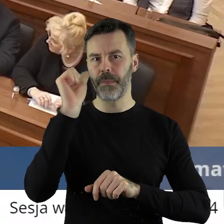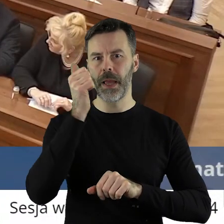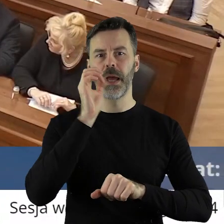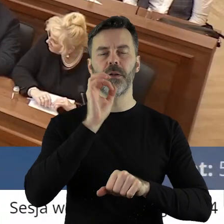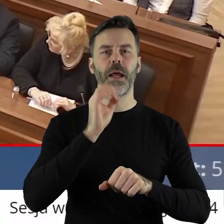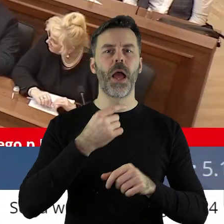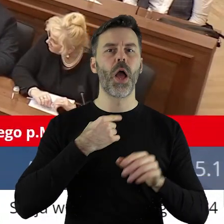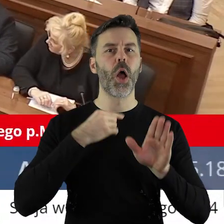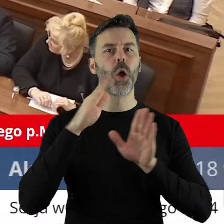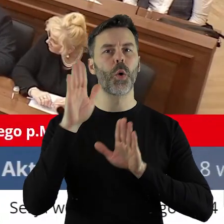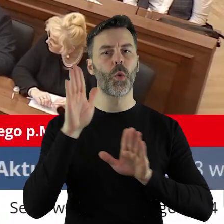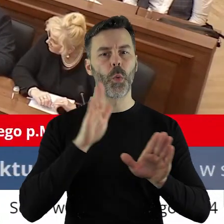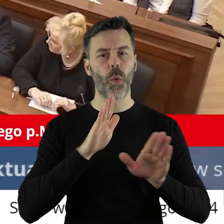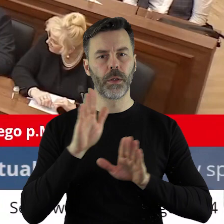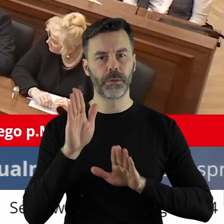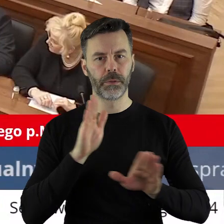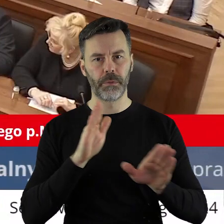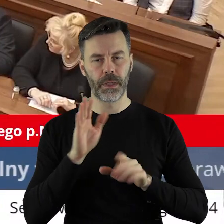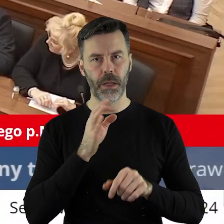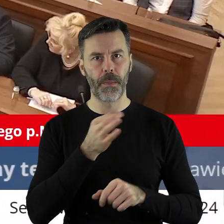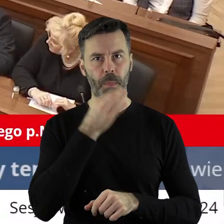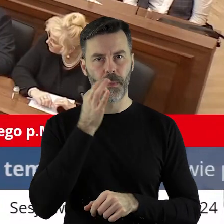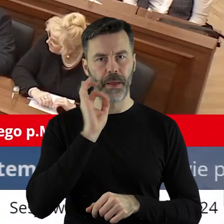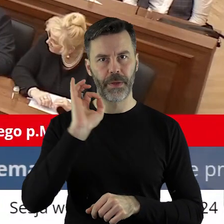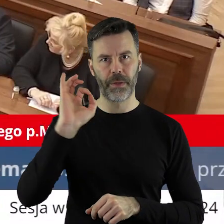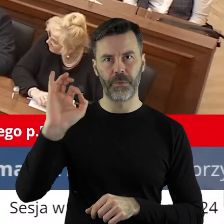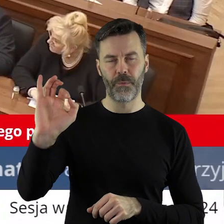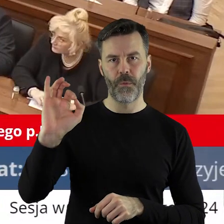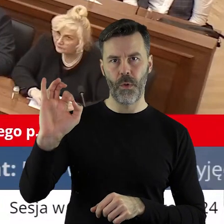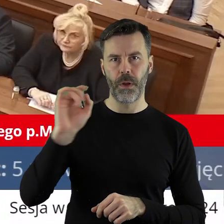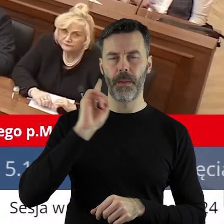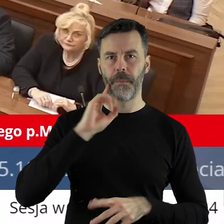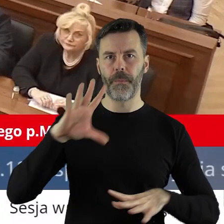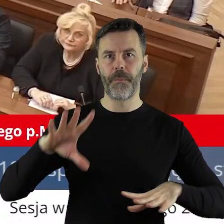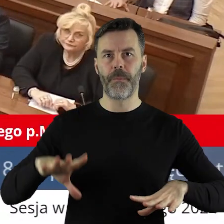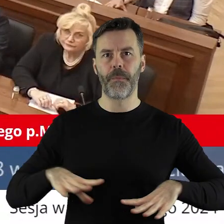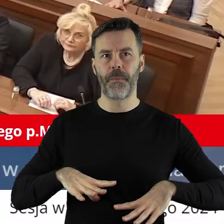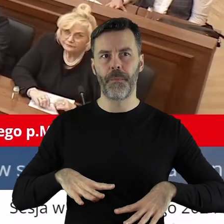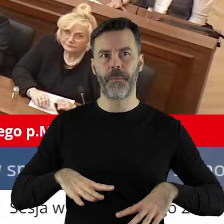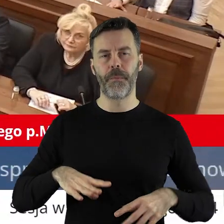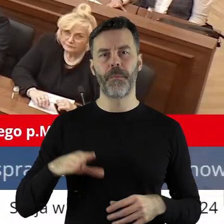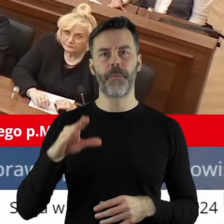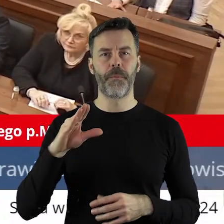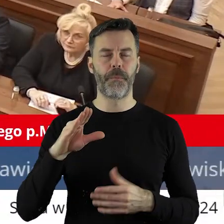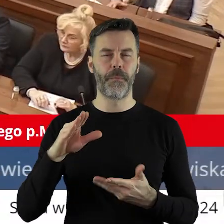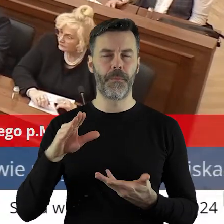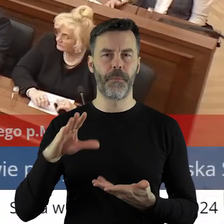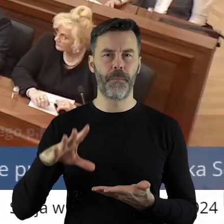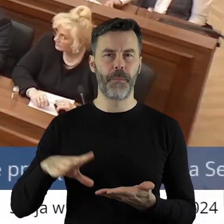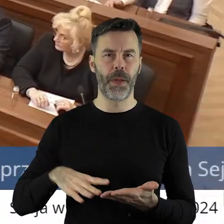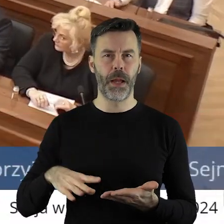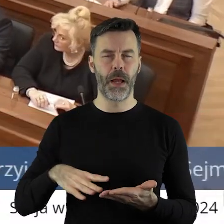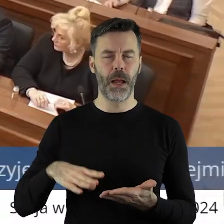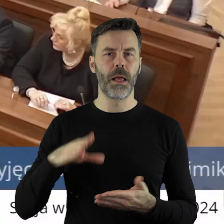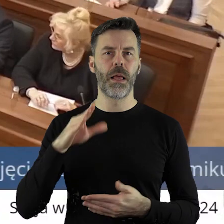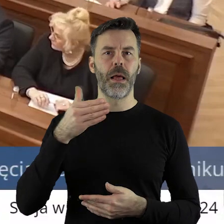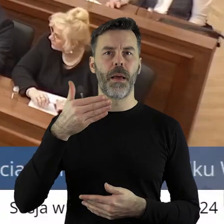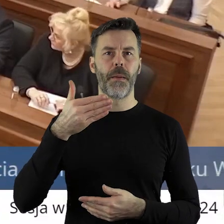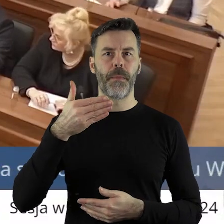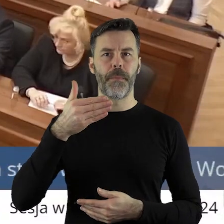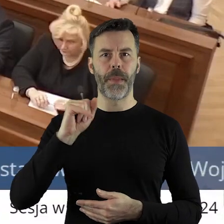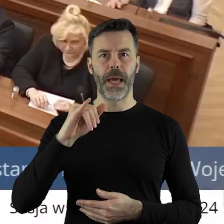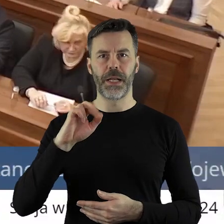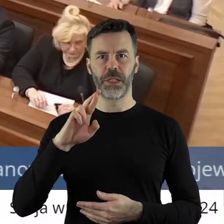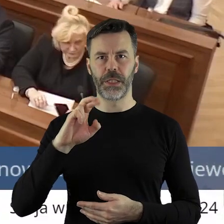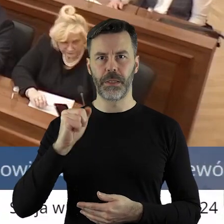Najpierw głosujemy poprawkę zgłoszoną przez pana radnego Marcina Bugajskiego.